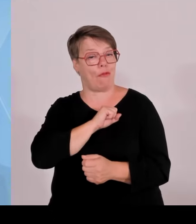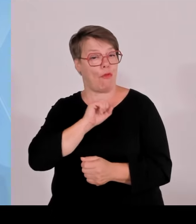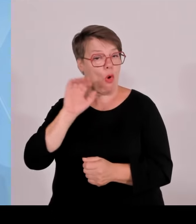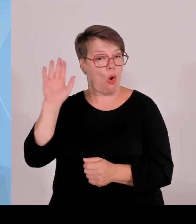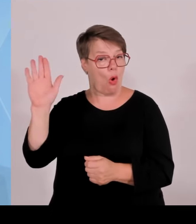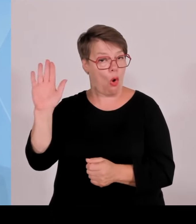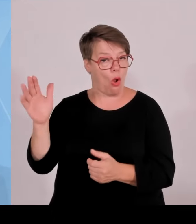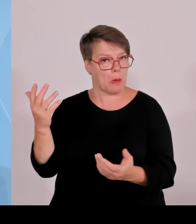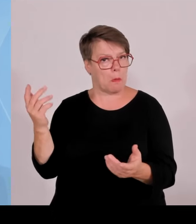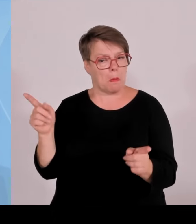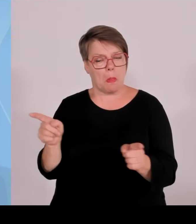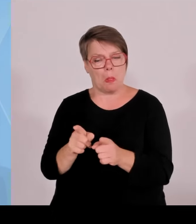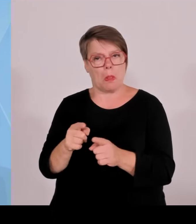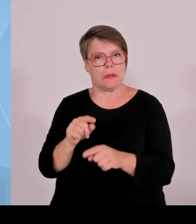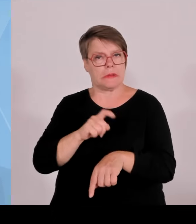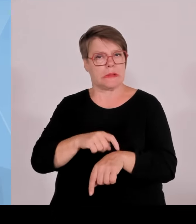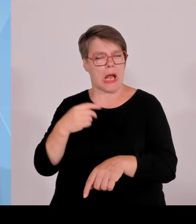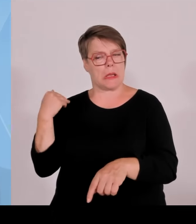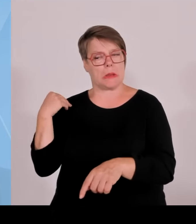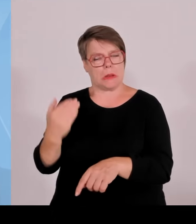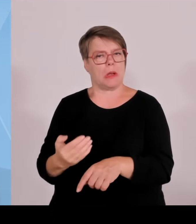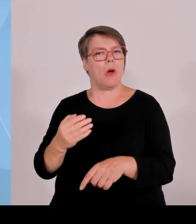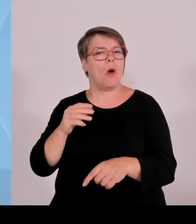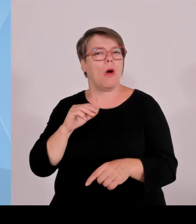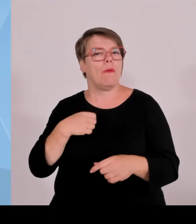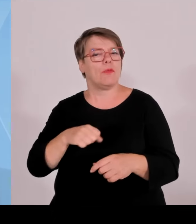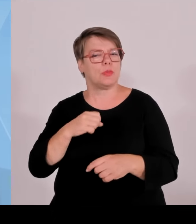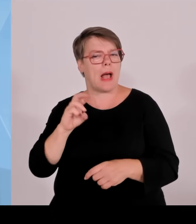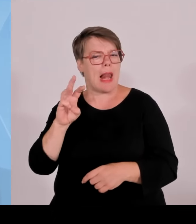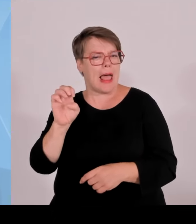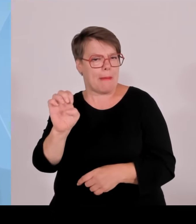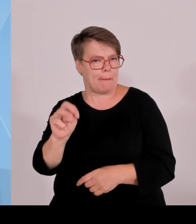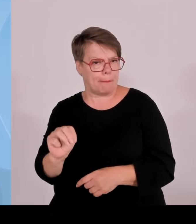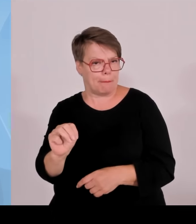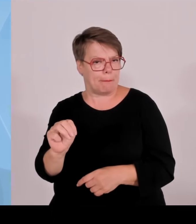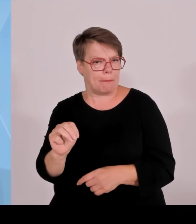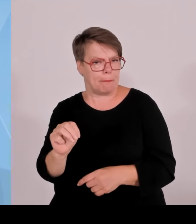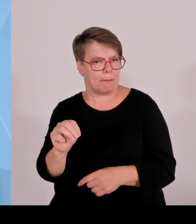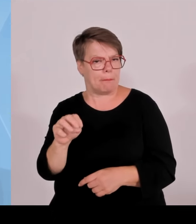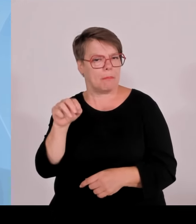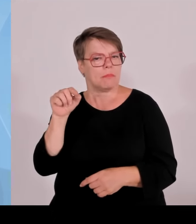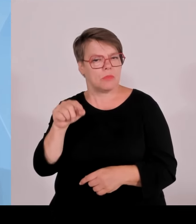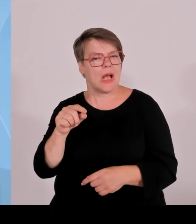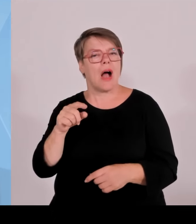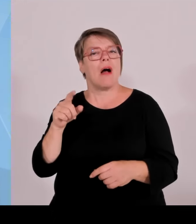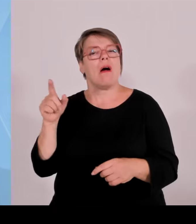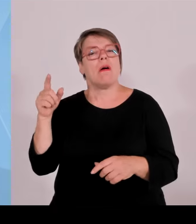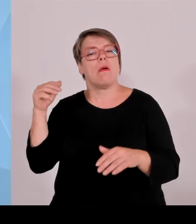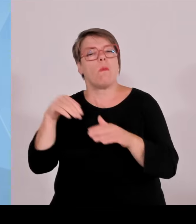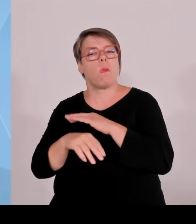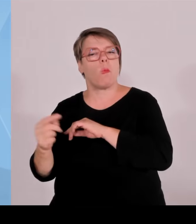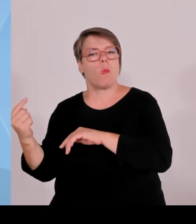Menschen ins Land kommen lassen will, die hier nicht her gehören, die am Ende in unseren Haushalten aufschlagen.